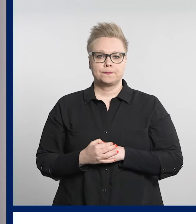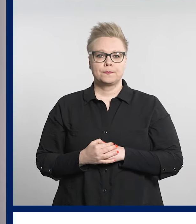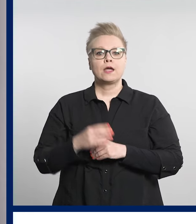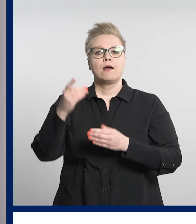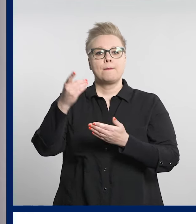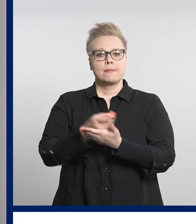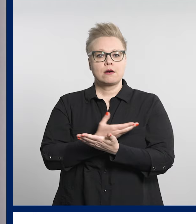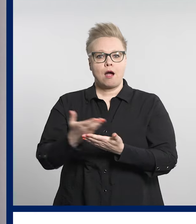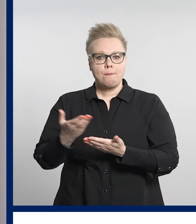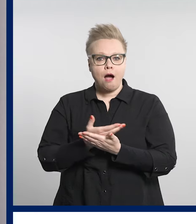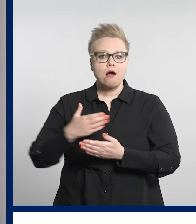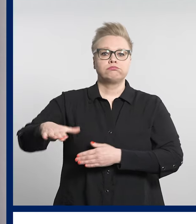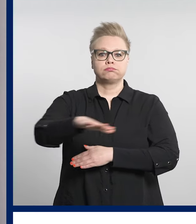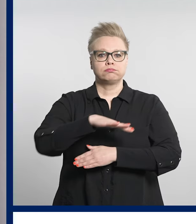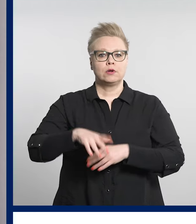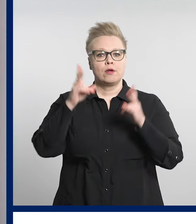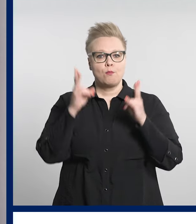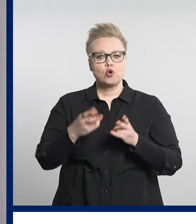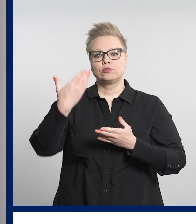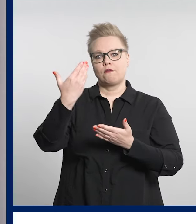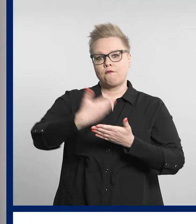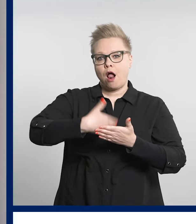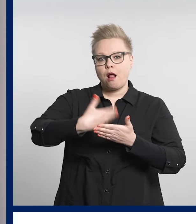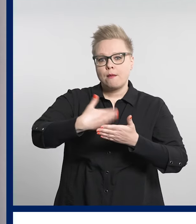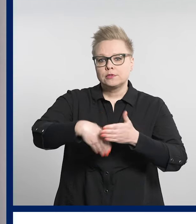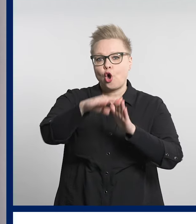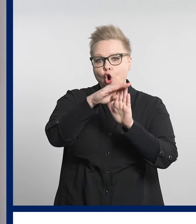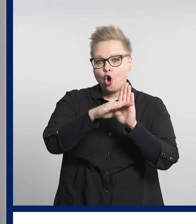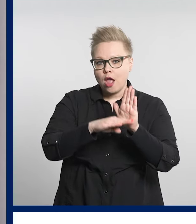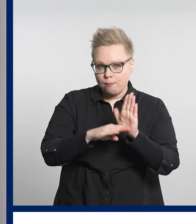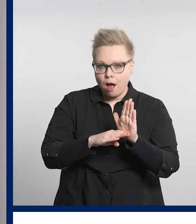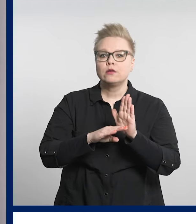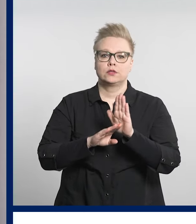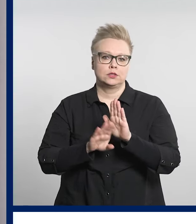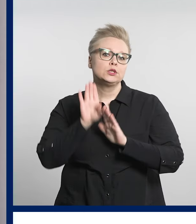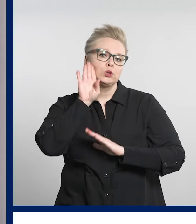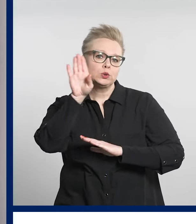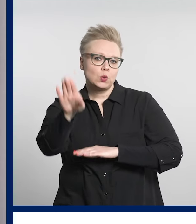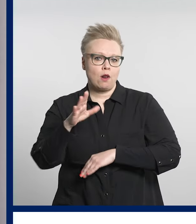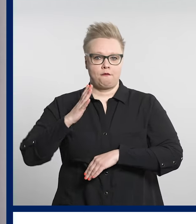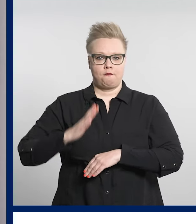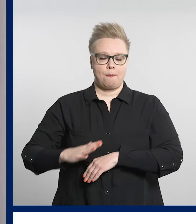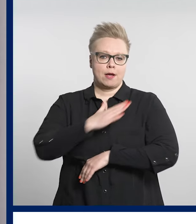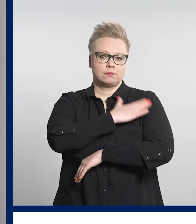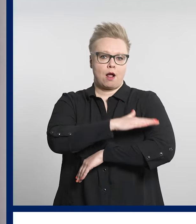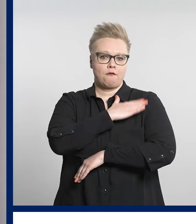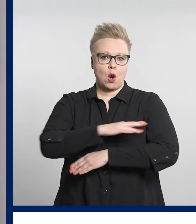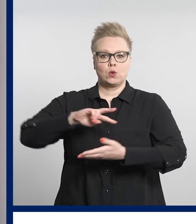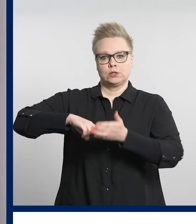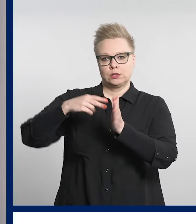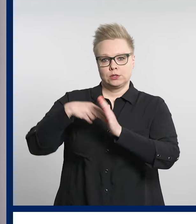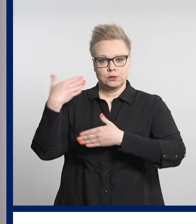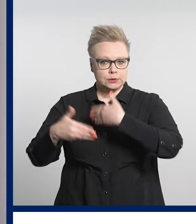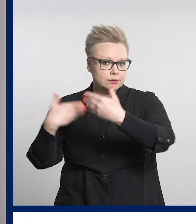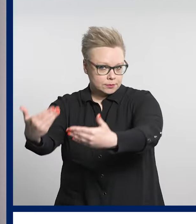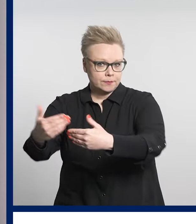Pirkanmaalla on ryhdytty valmistelemaan ohjelmaa, jolla linjataan tulevaisuuden vammaispalveluja.